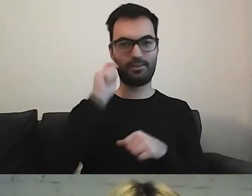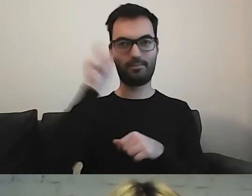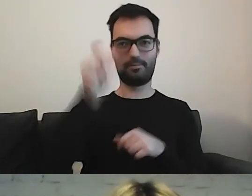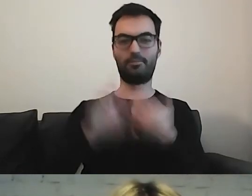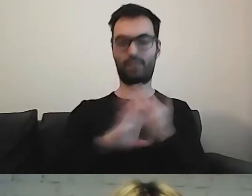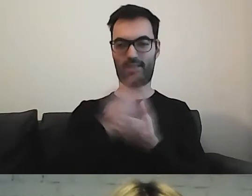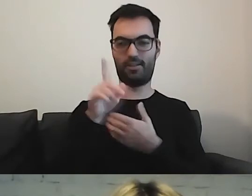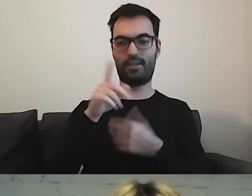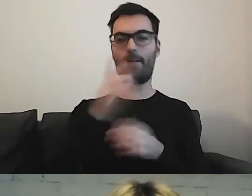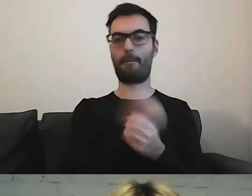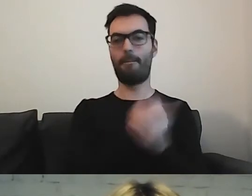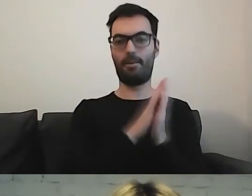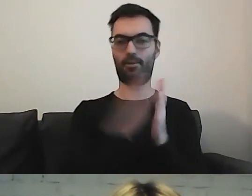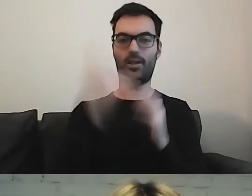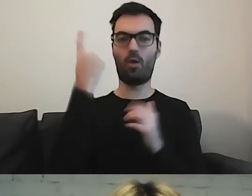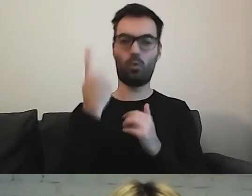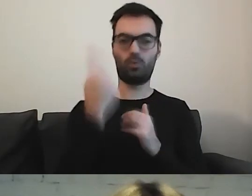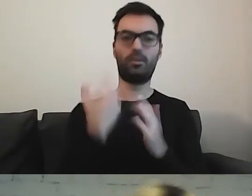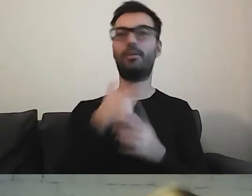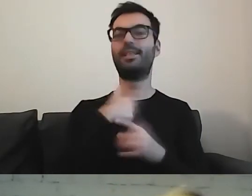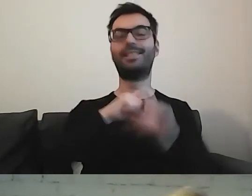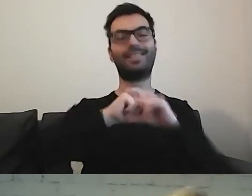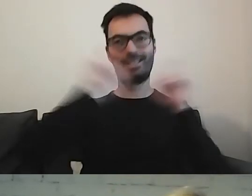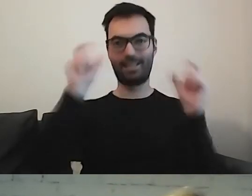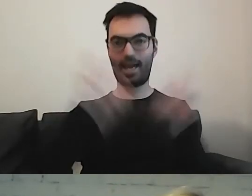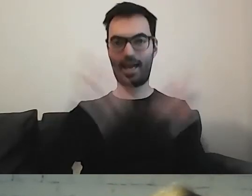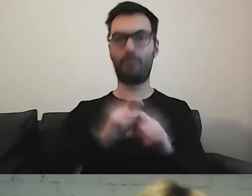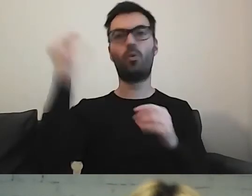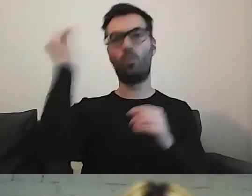Cały czas się tego uczymy. Staramy się wypracować coś,